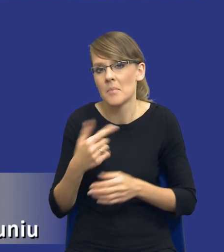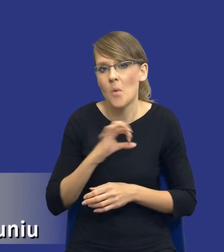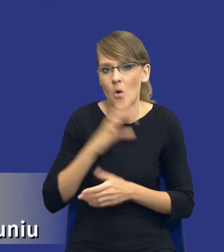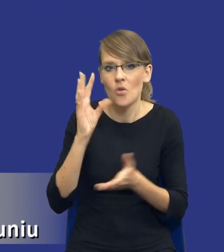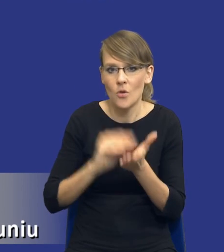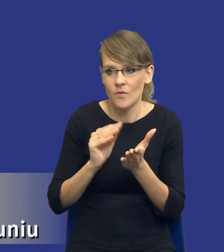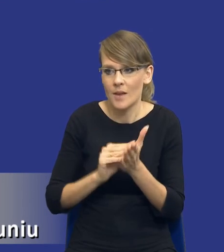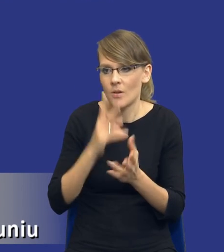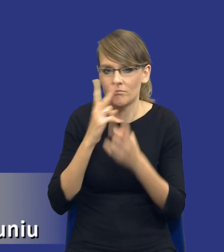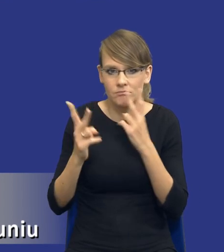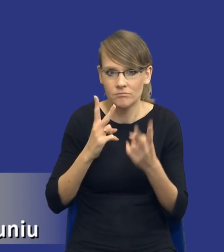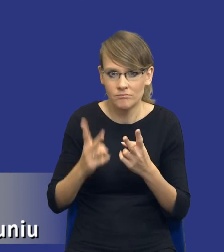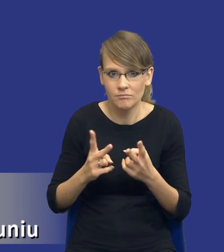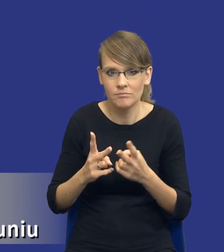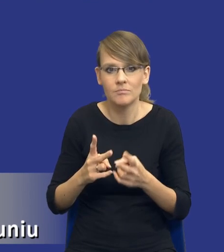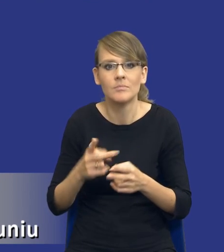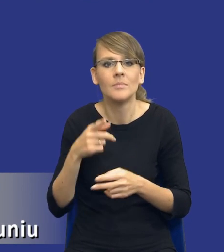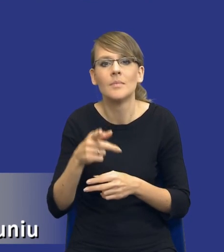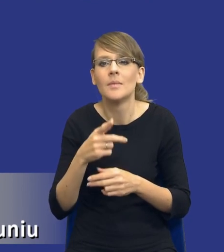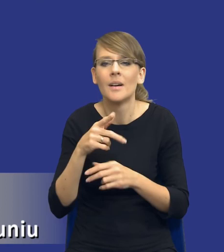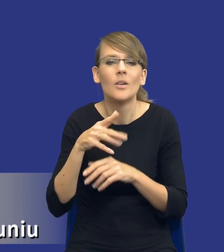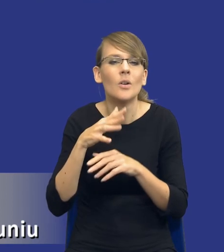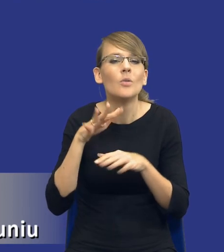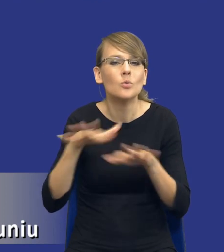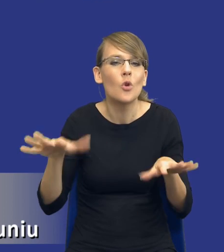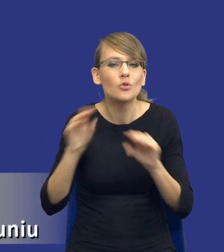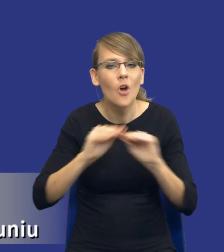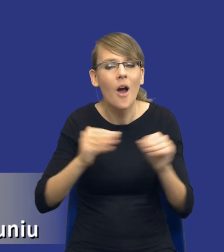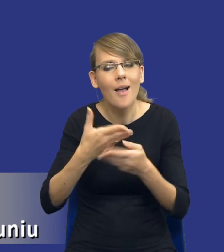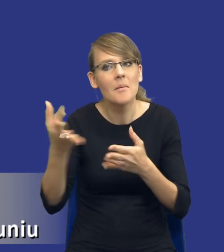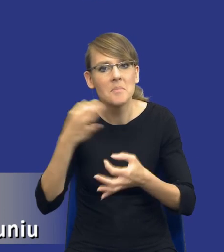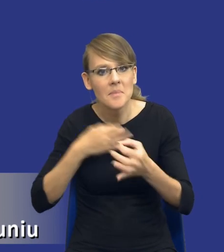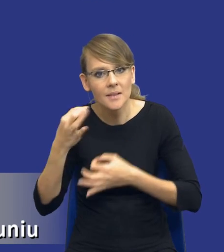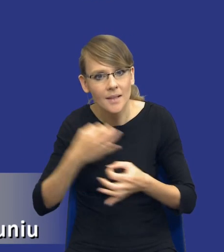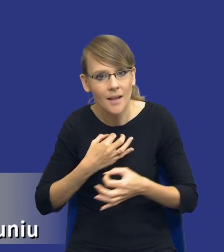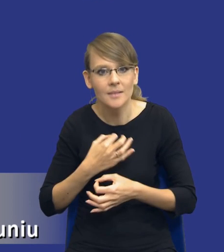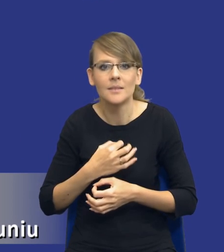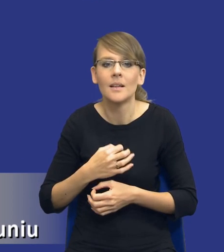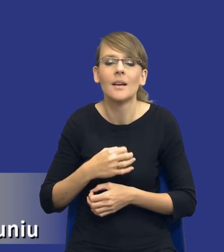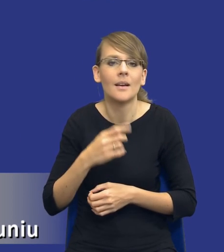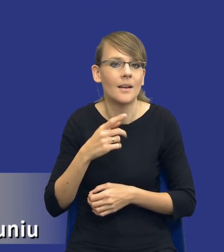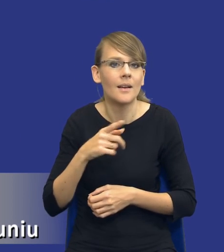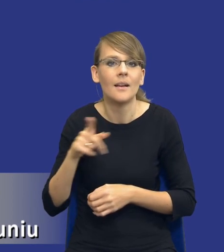doświadczenia, z pytań, które dostaję na różnego rodzaju szkoleniach, przede wszystkim oczywiście od samych zamawiających,